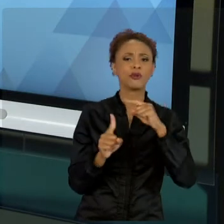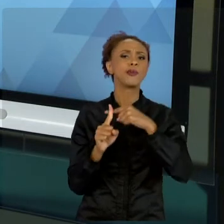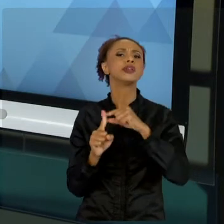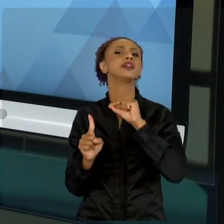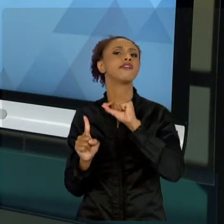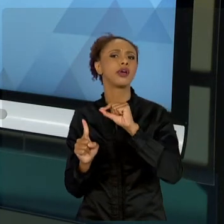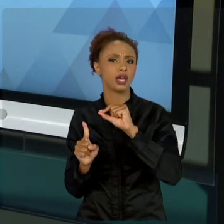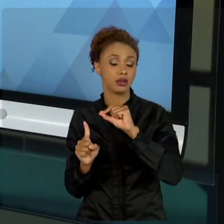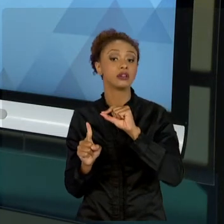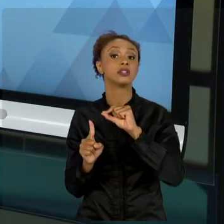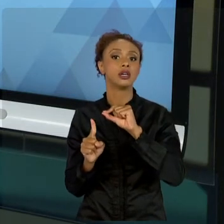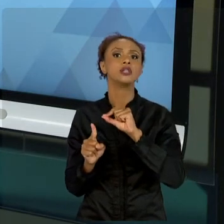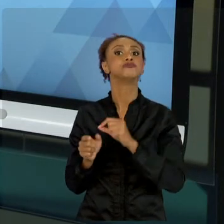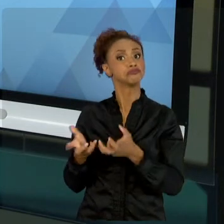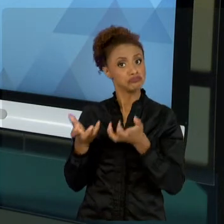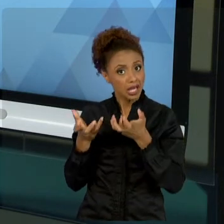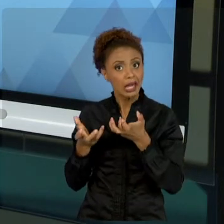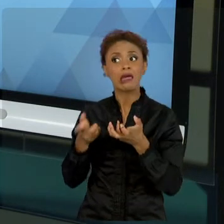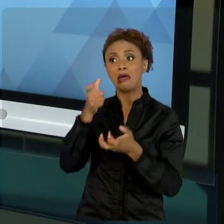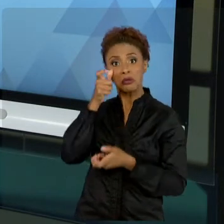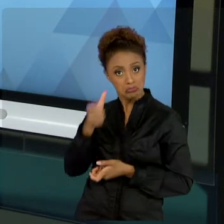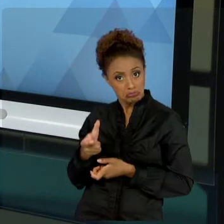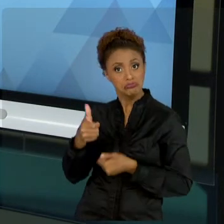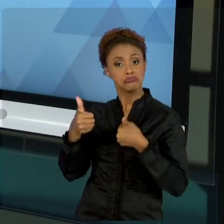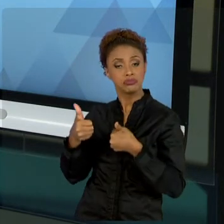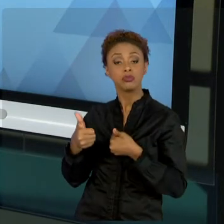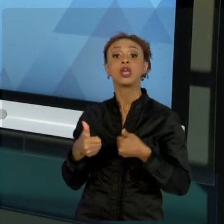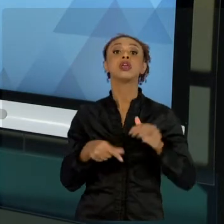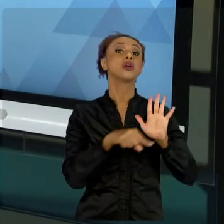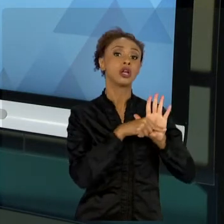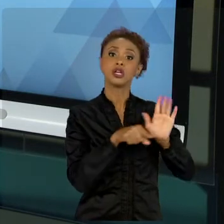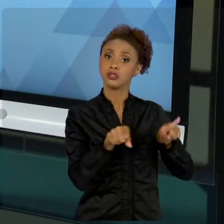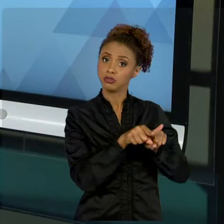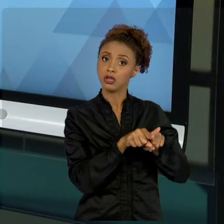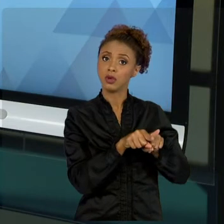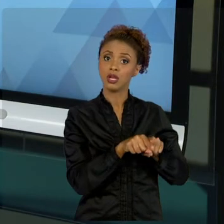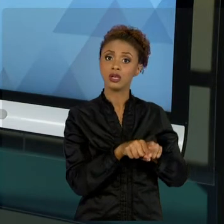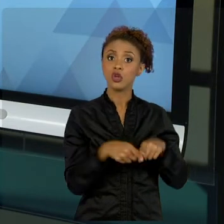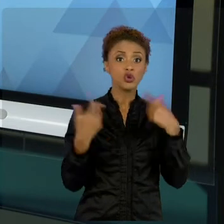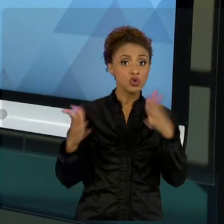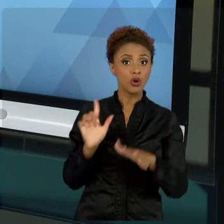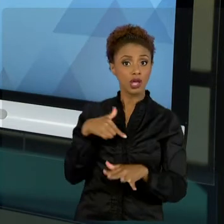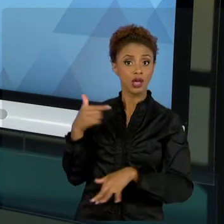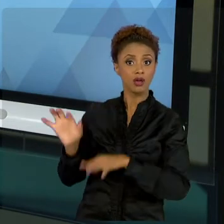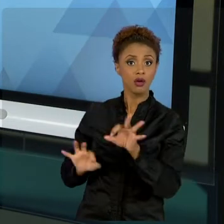E TAMBÉM TEM OS NEGATIVOS, AQUELES QUE NÃO QUEREM QUE O NOSSO PROJETO TENHA ÊXITO. ENTÃO, MUITO